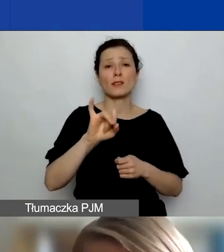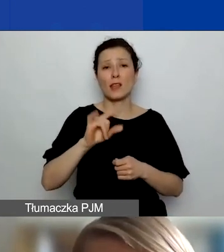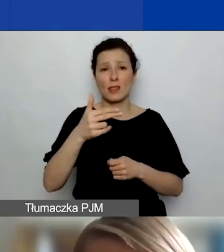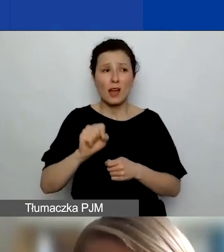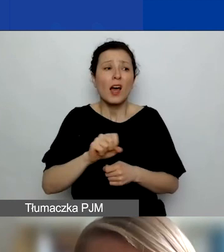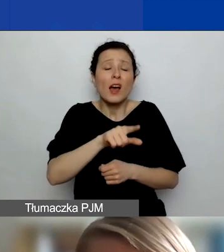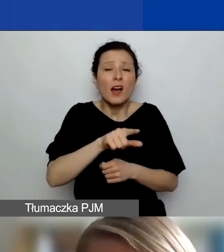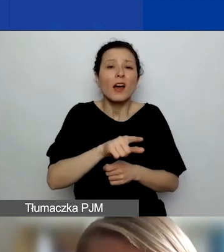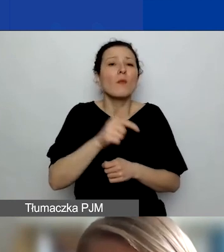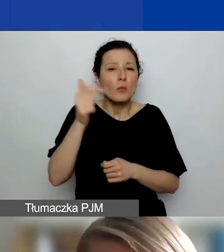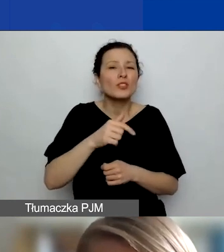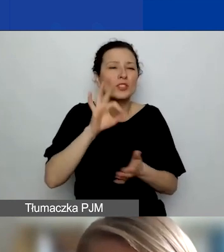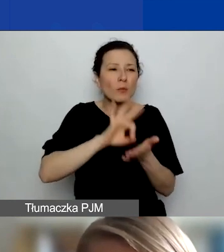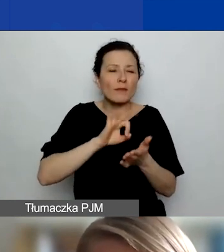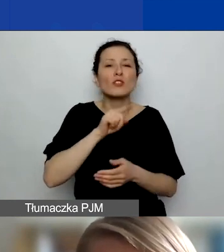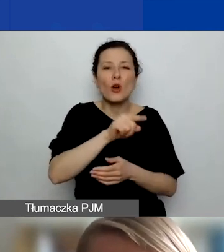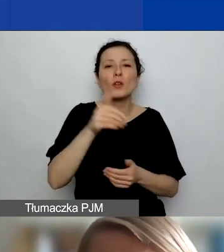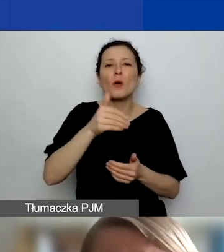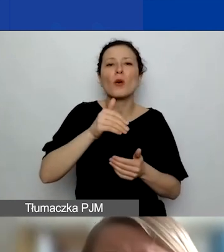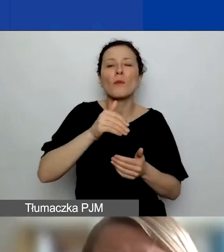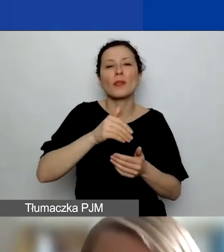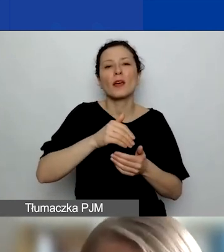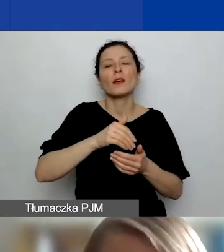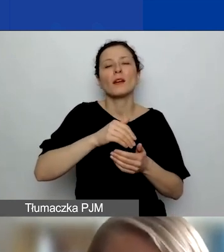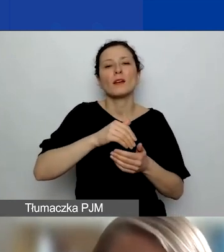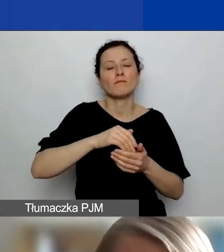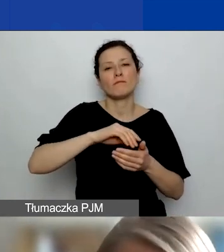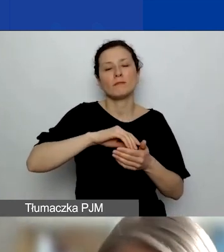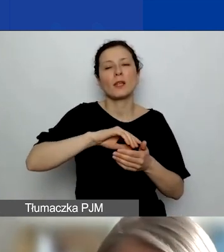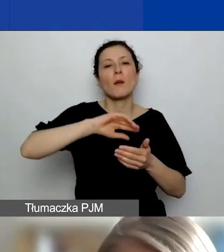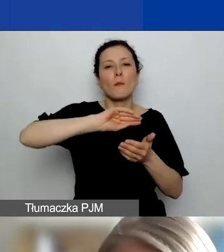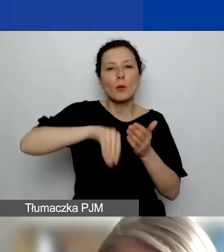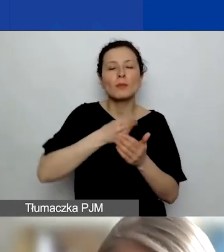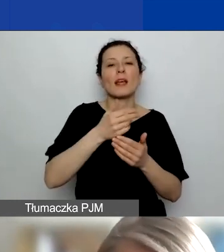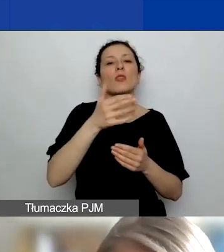bo tak trzeba będzie się rozliczyć z partnerem. Poza tym partnerzy będą musieli przestrzegać